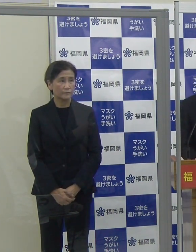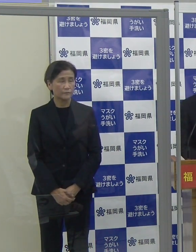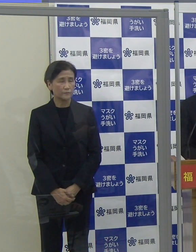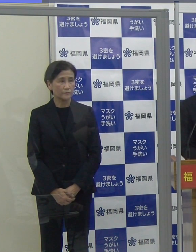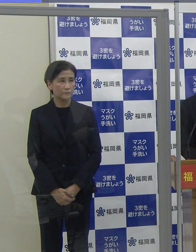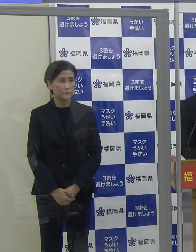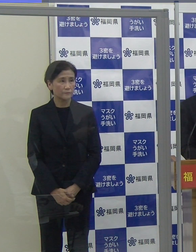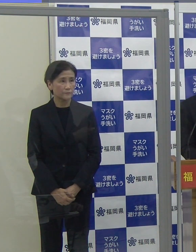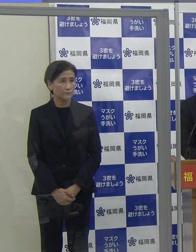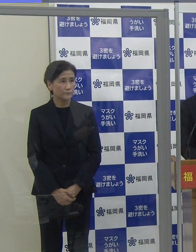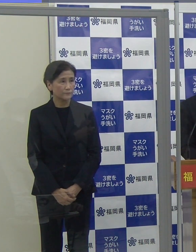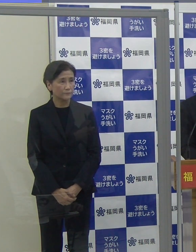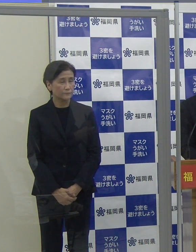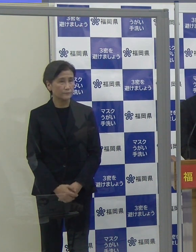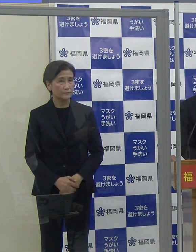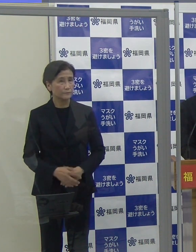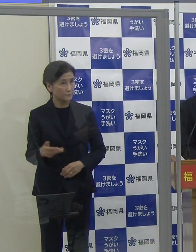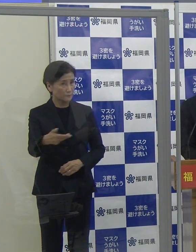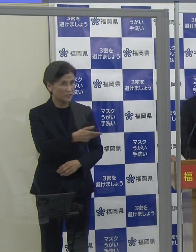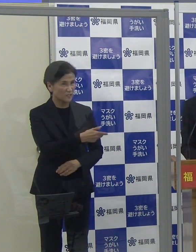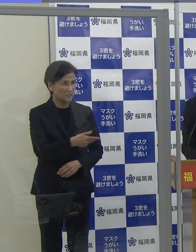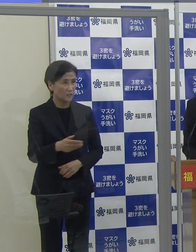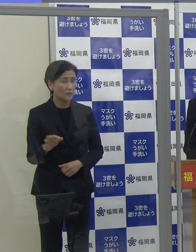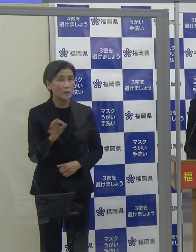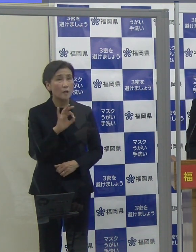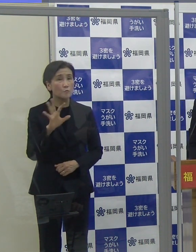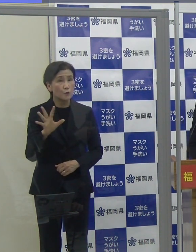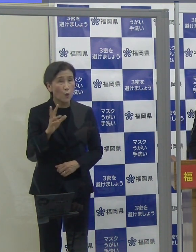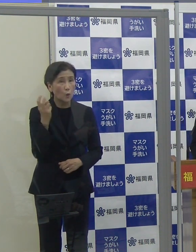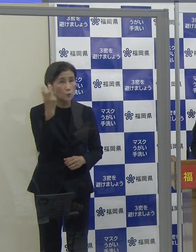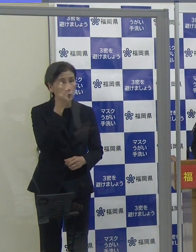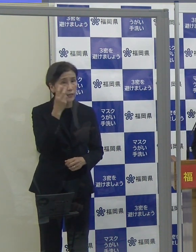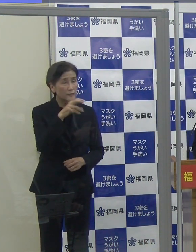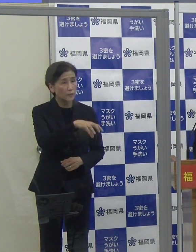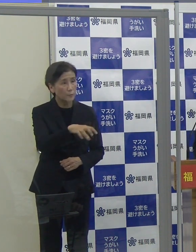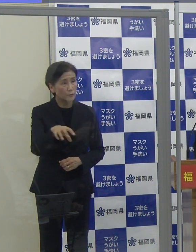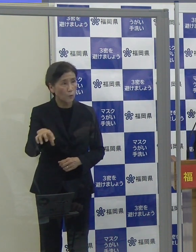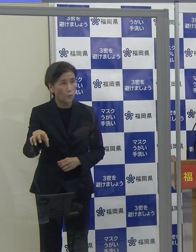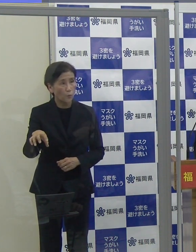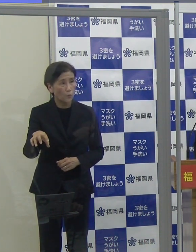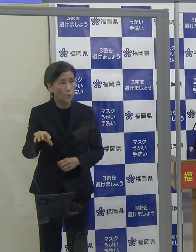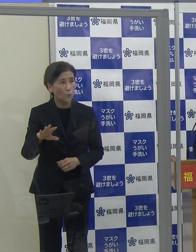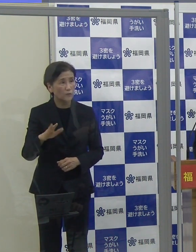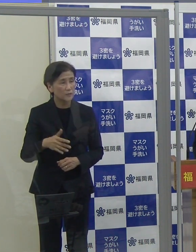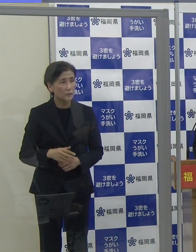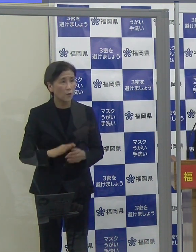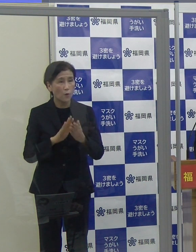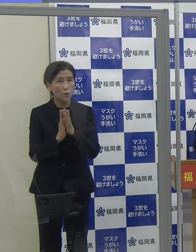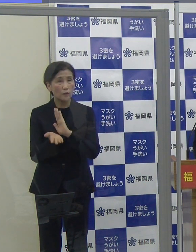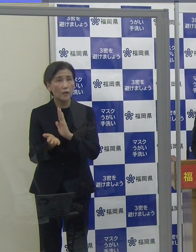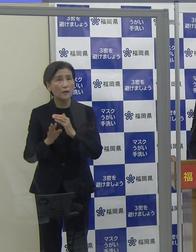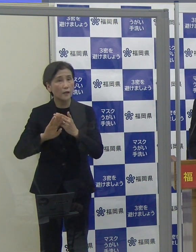（読売新聞）ゴールデンウイーク期間中に設置される臨時の無料検査拠点は、県外の方も受けられるのですか。